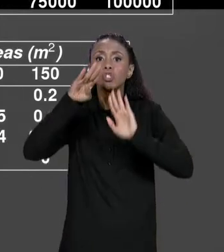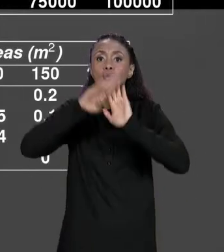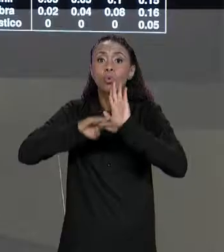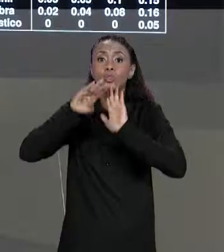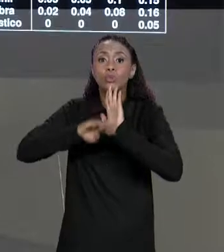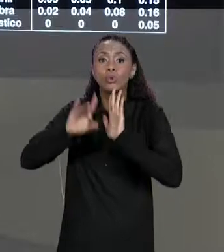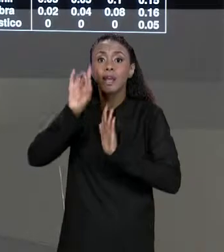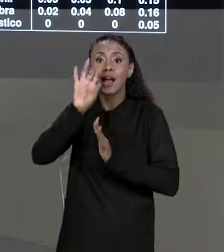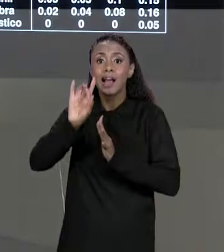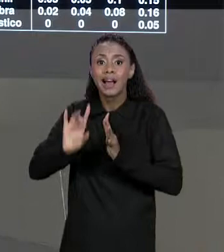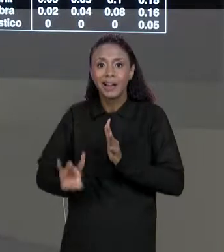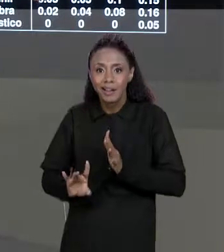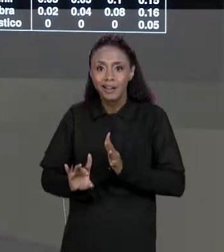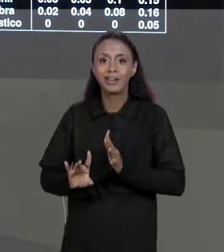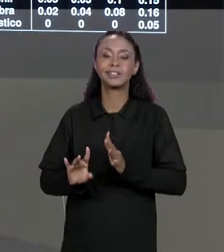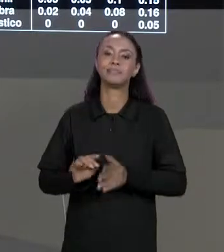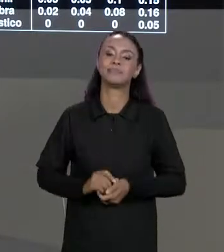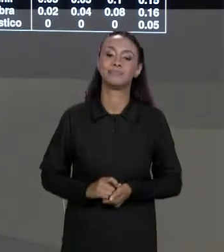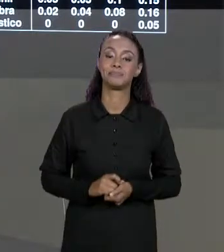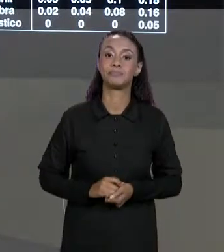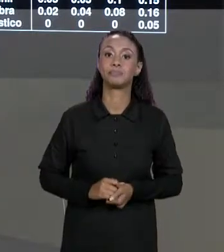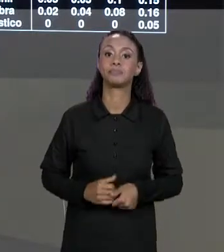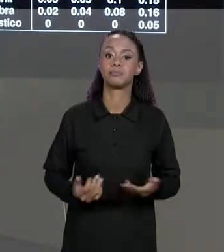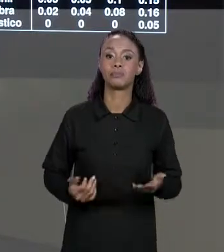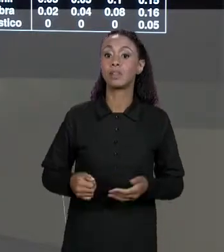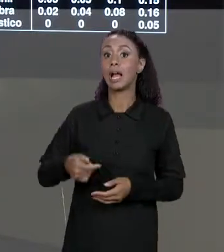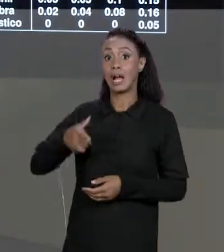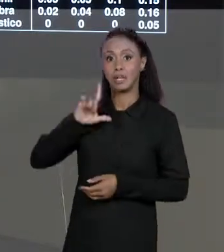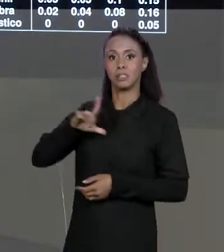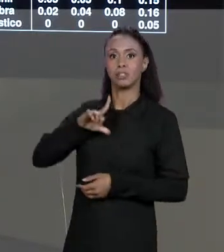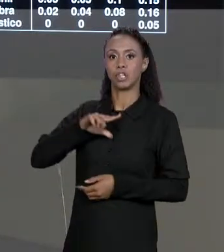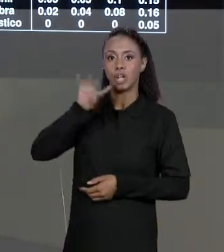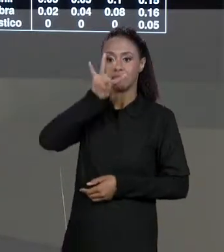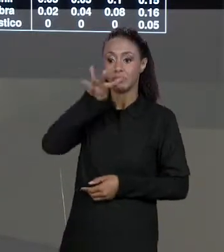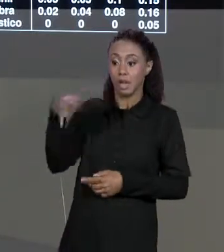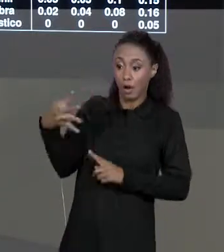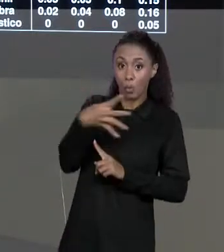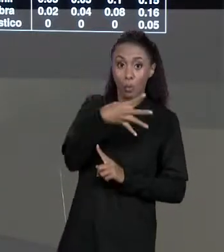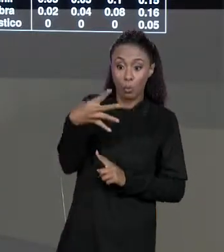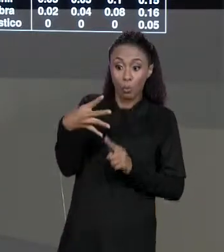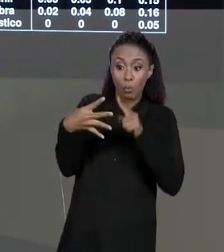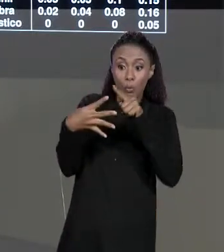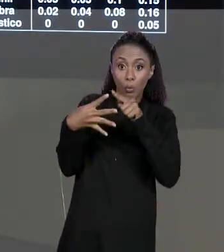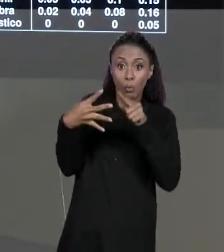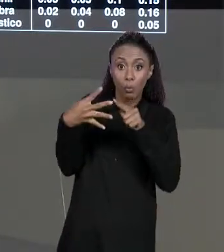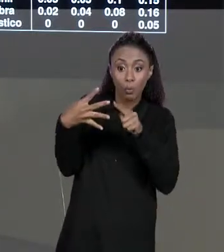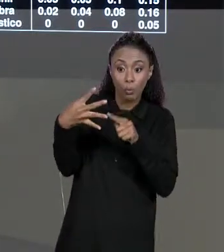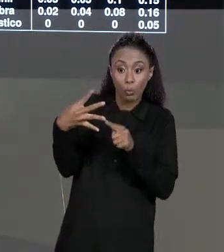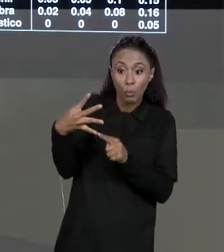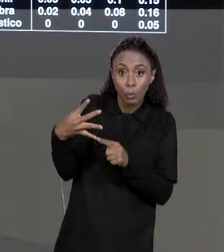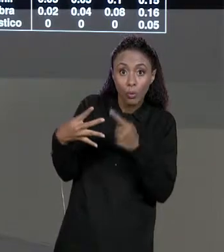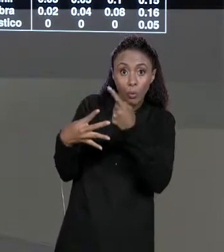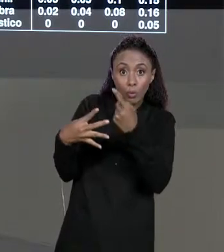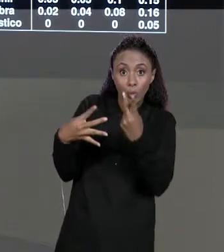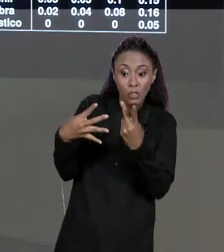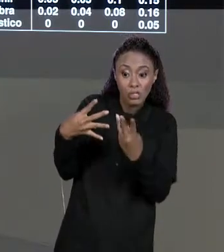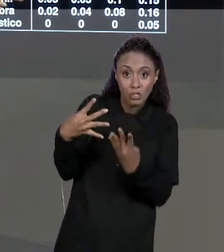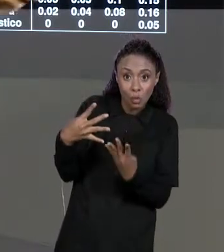PARA CADA UMA DAS METRAGENS. NOTE QUE A GENTE TINHA UMA MATRIZ QUATRO POR QUATRO, DE QUATRO LINHAS POR QUATRO COLUNAS DE CONTEÚDO AGORA A